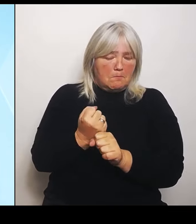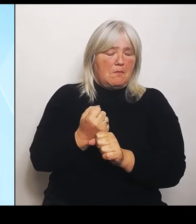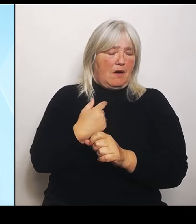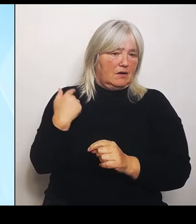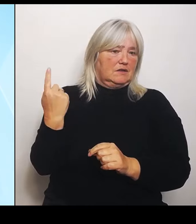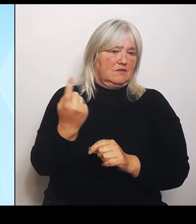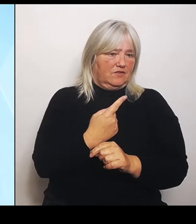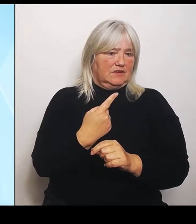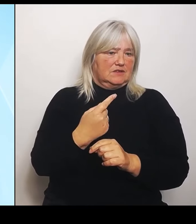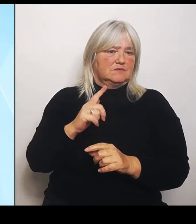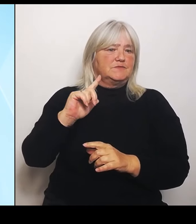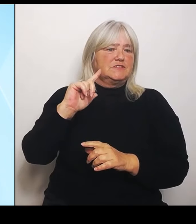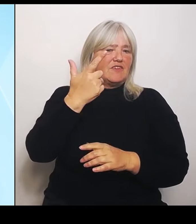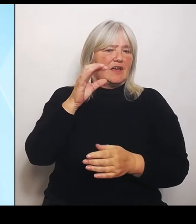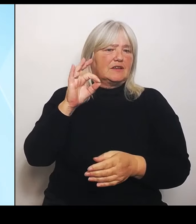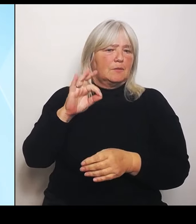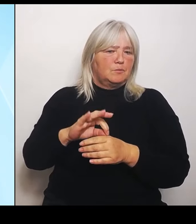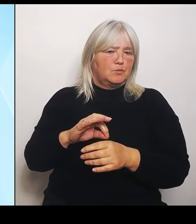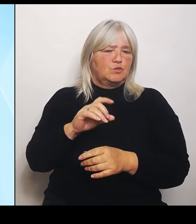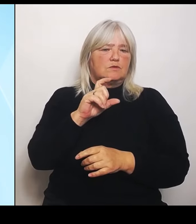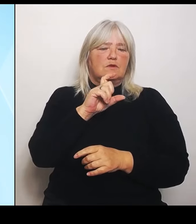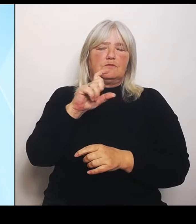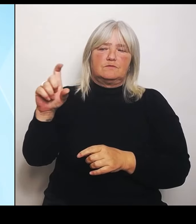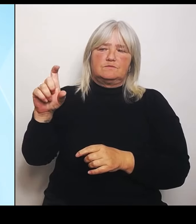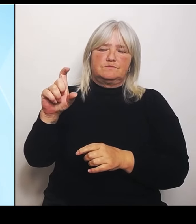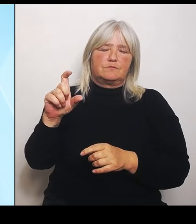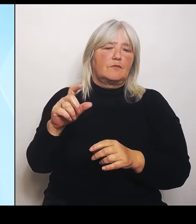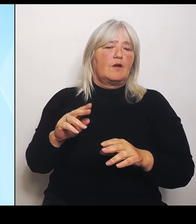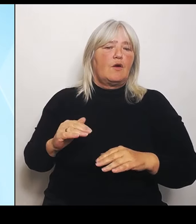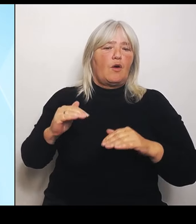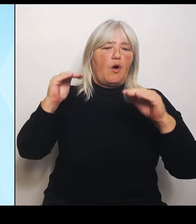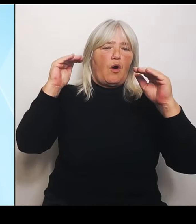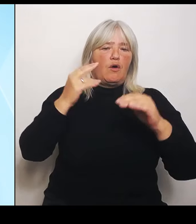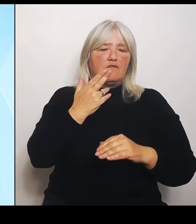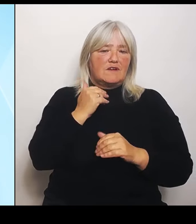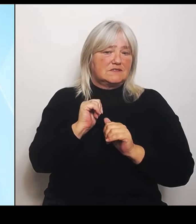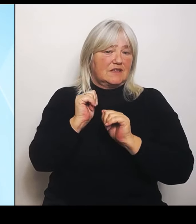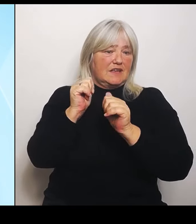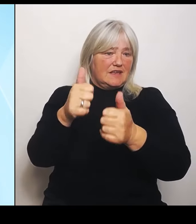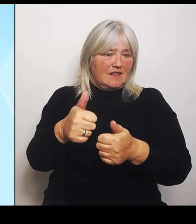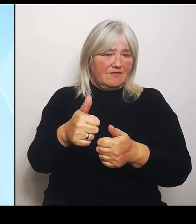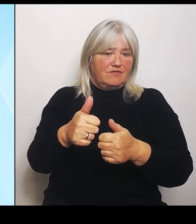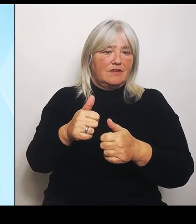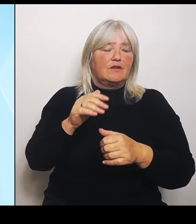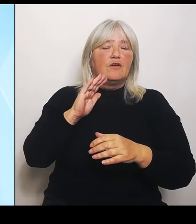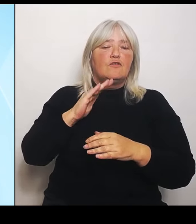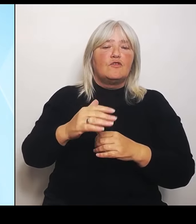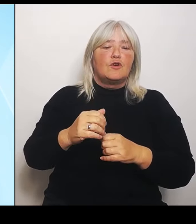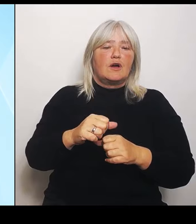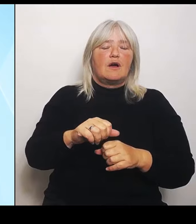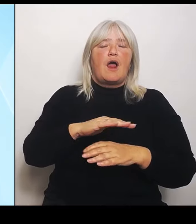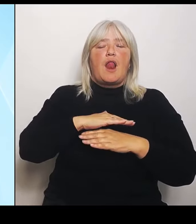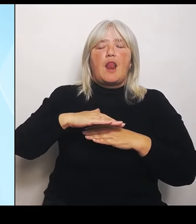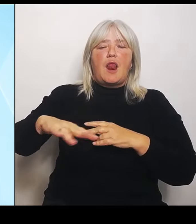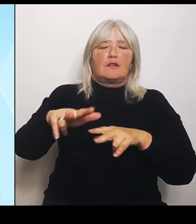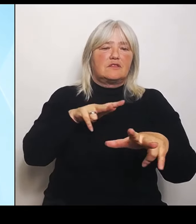Hochwasserhilfen in der Landwirtschaft. Wir stehen hier als Staatsregierung zur Verantwortung und